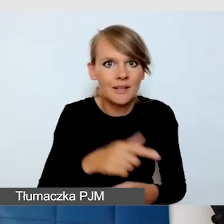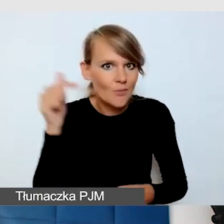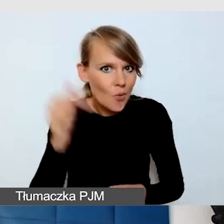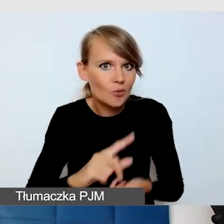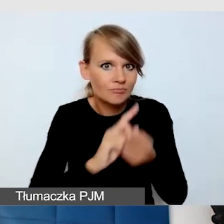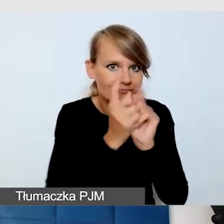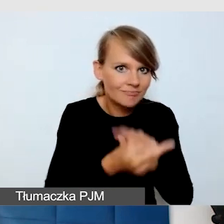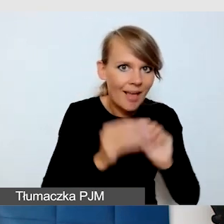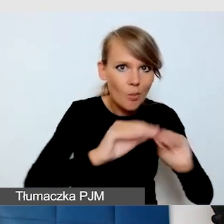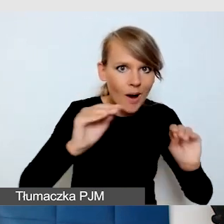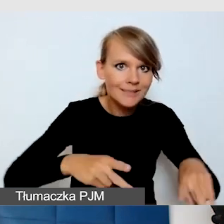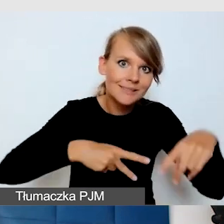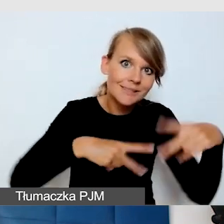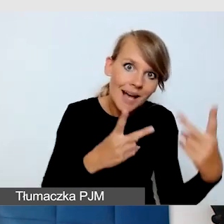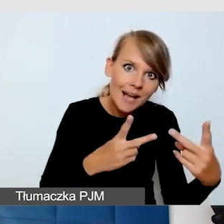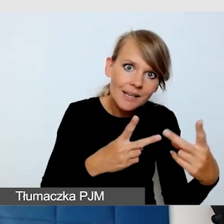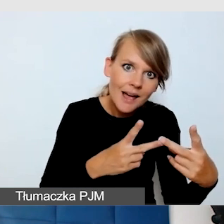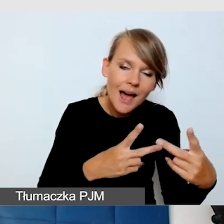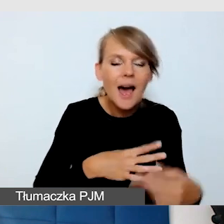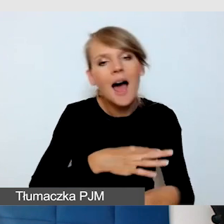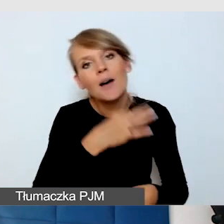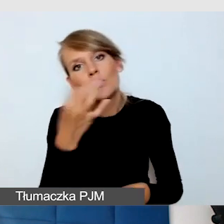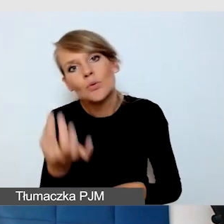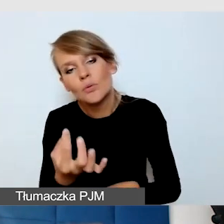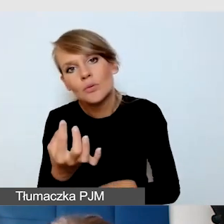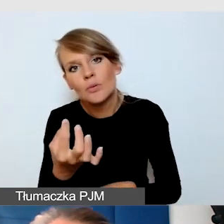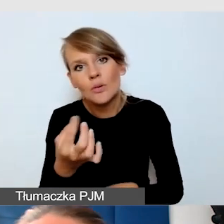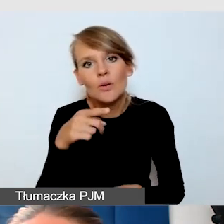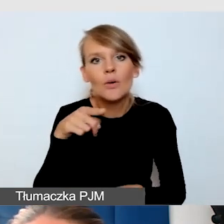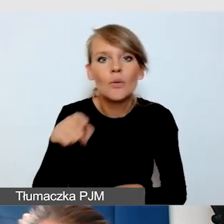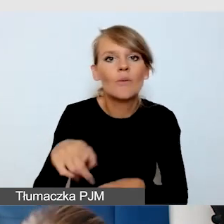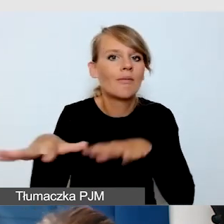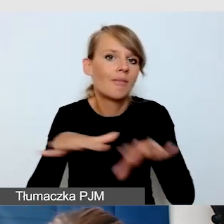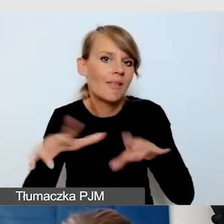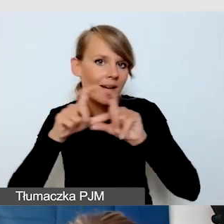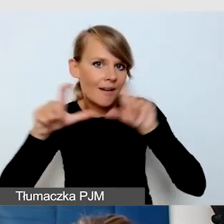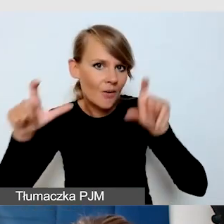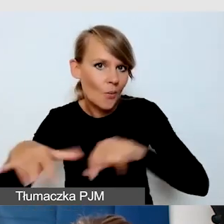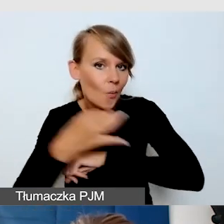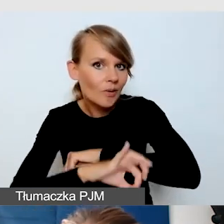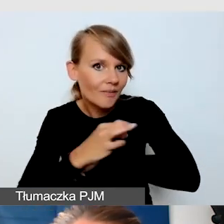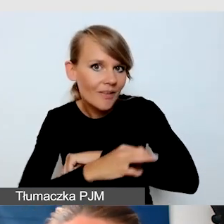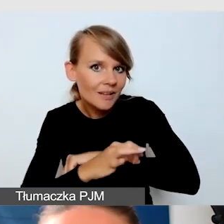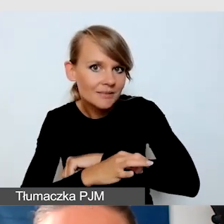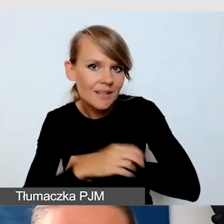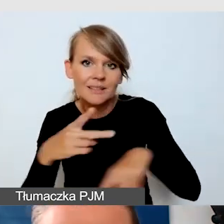czy powinniśmy jednak uczyć się stacjonarnie i nie przechodzić.